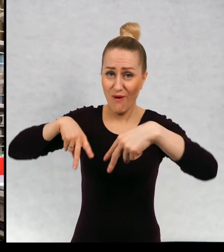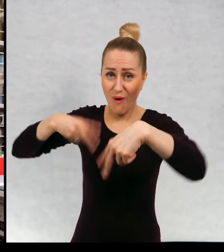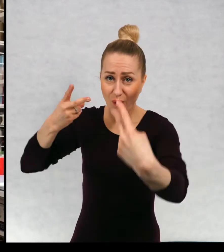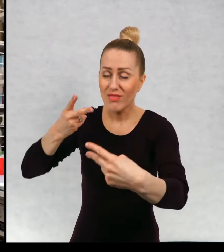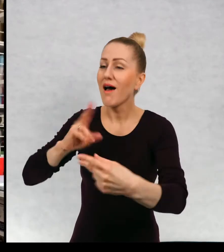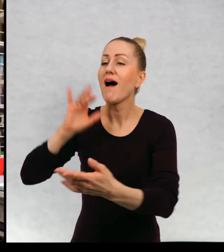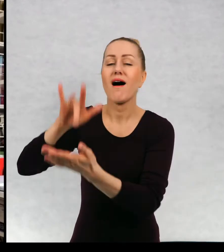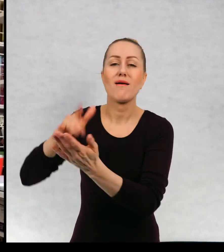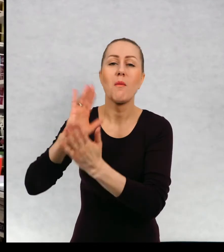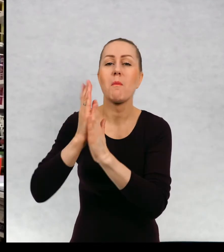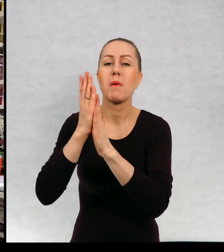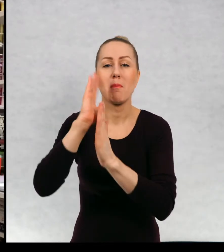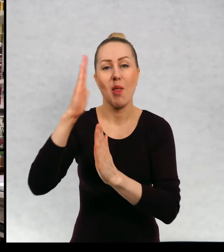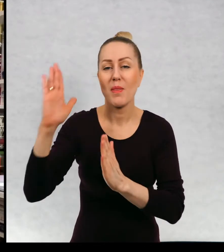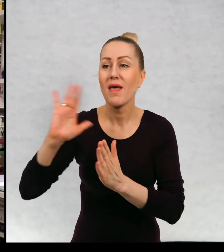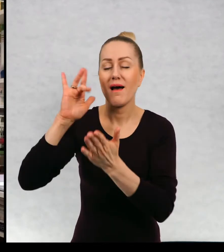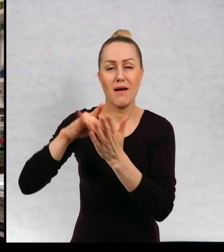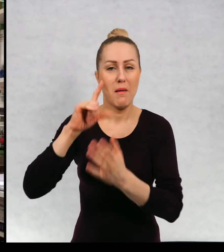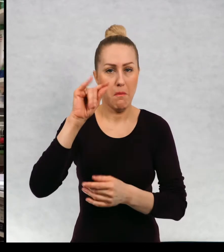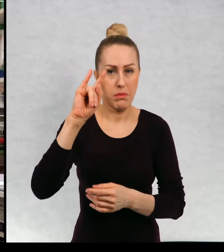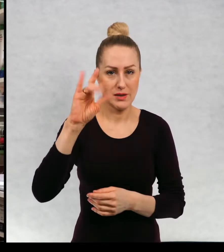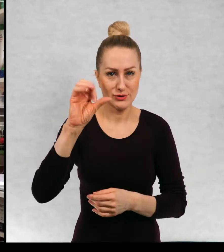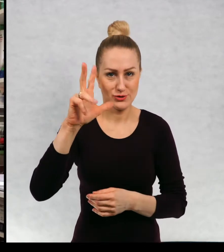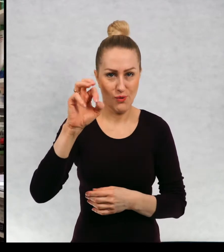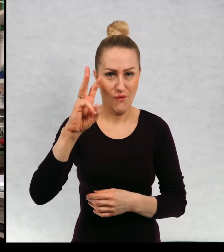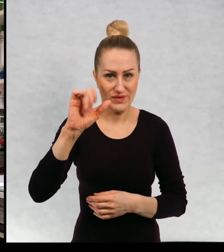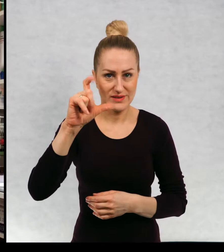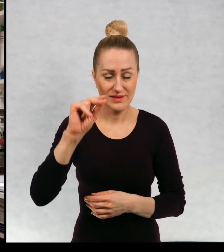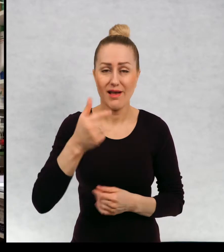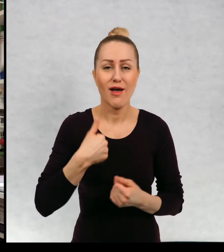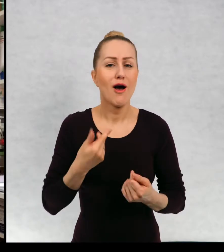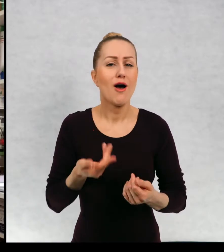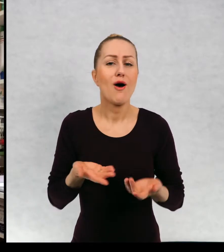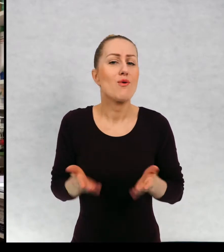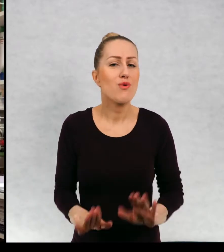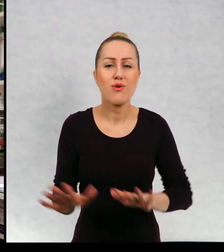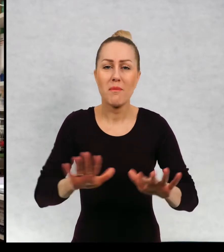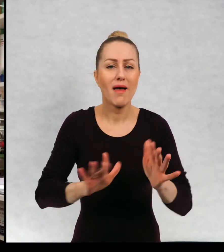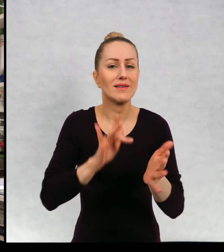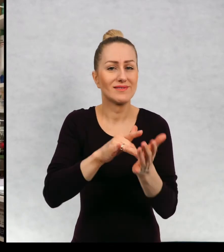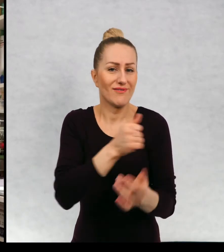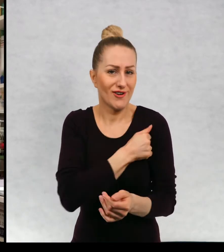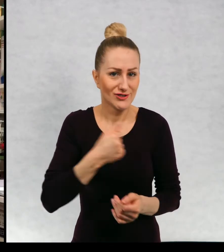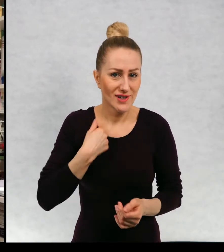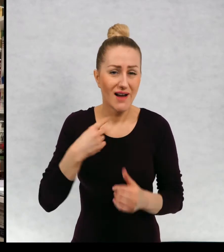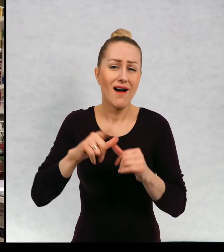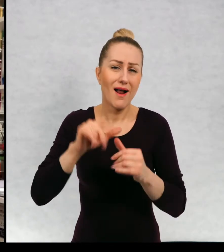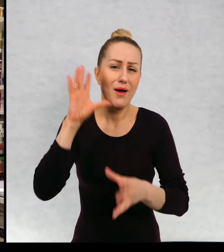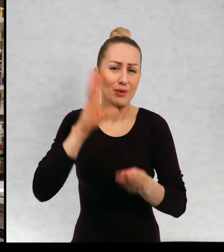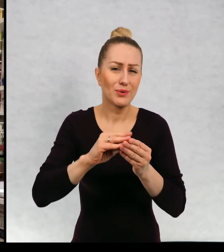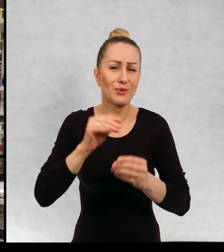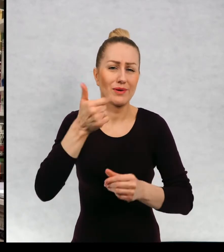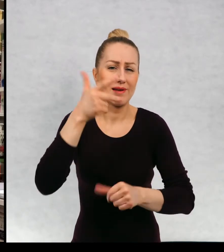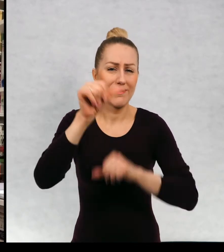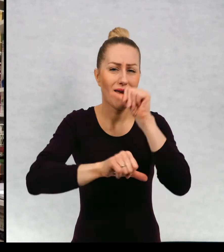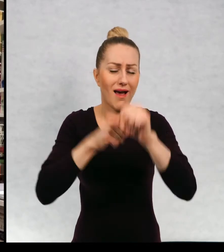w Bibliotece w Pyskowicach. Urodziłam się w Warszawie, ale od kilku lat mieszkam w Lundzie.